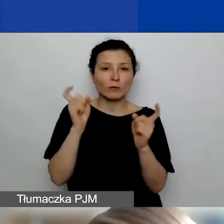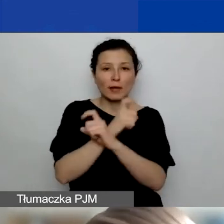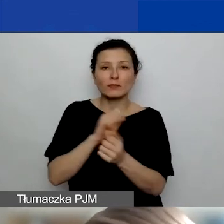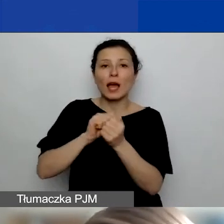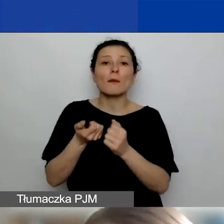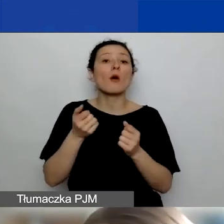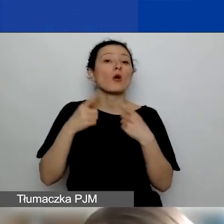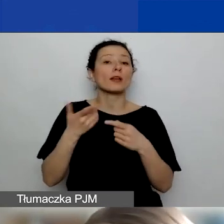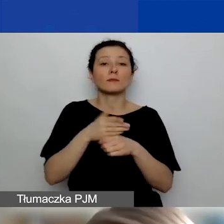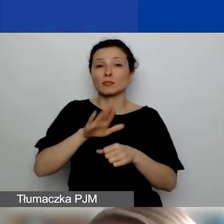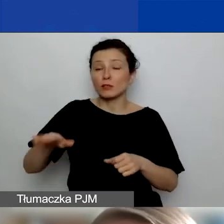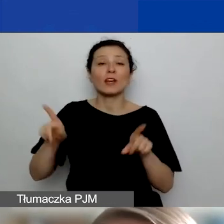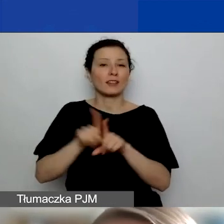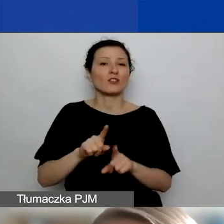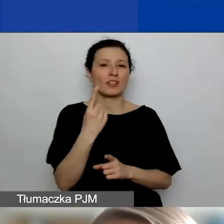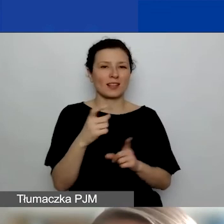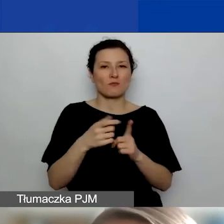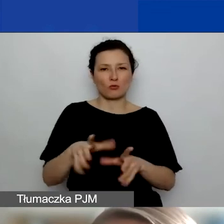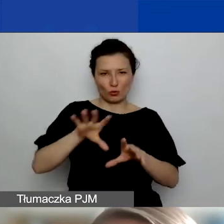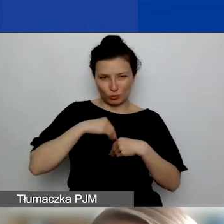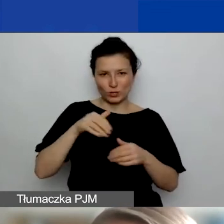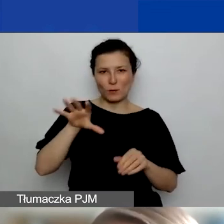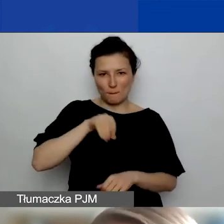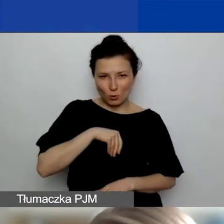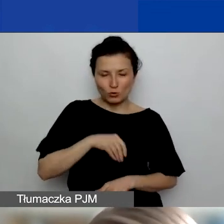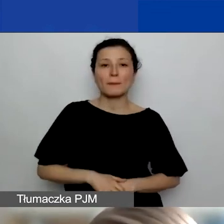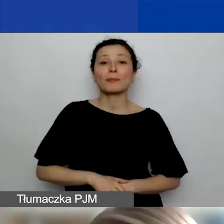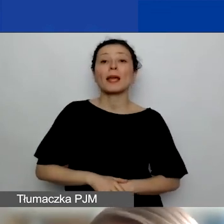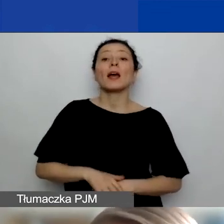też można uzyskać jeden punkt. Do dwóch punktów można uzyskać